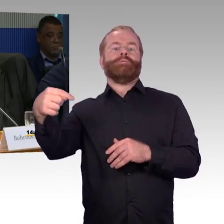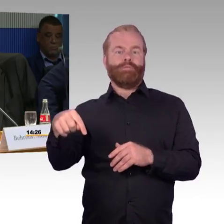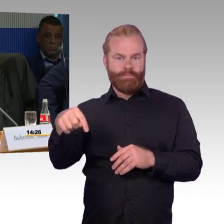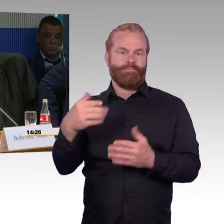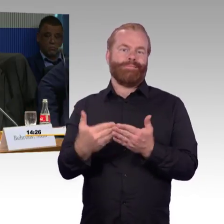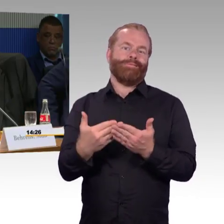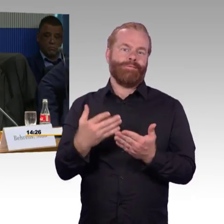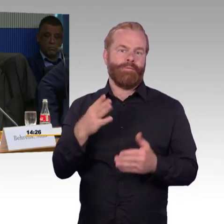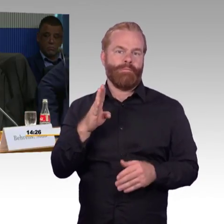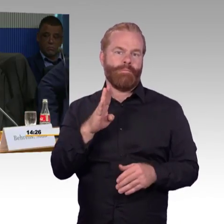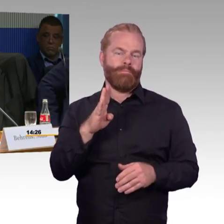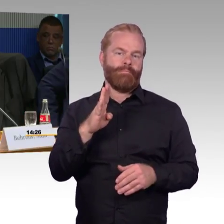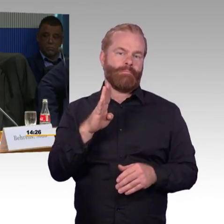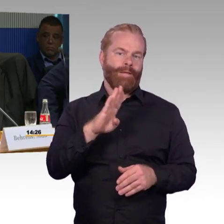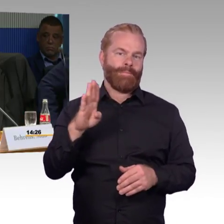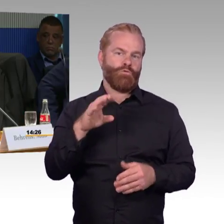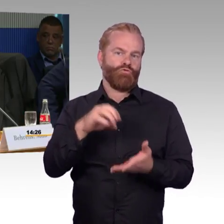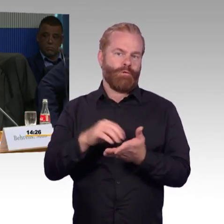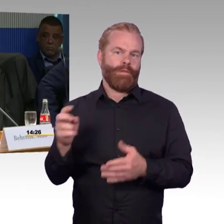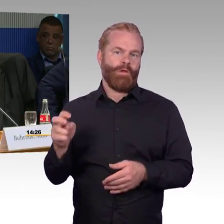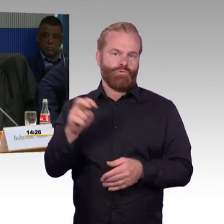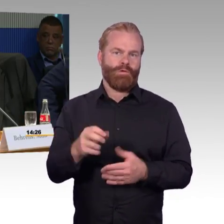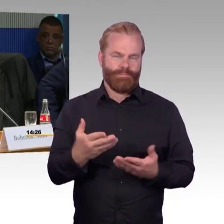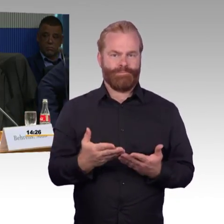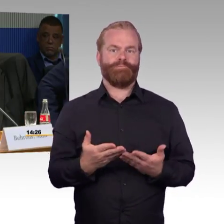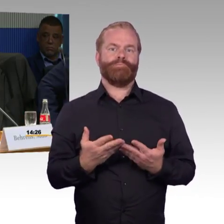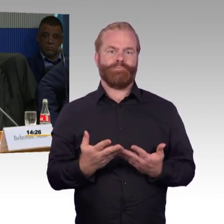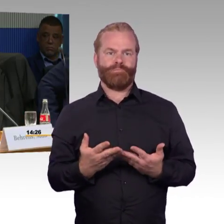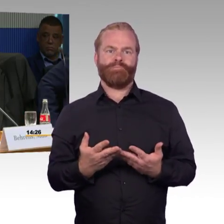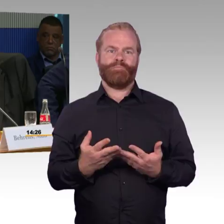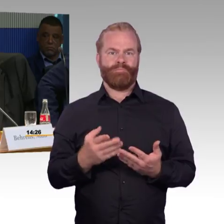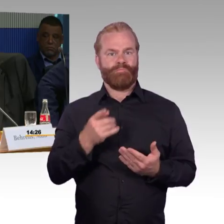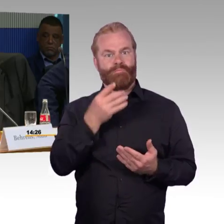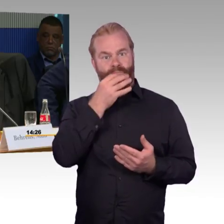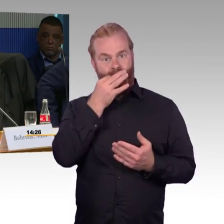die Sie modernisieren müssen im Programm Ihrer Modernisierung.